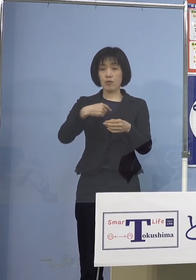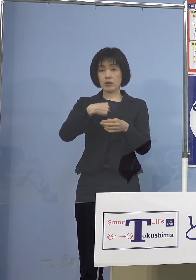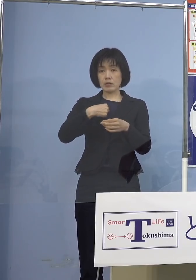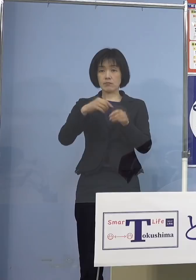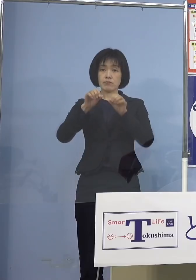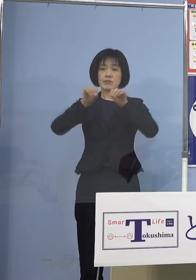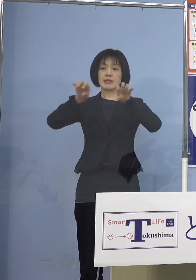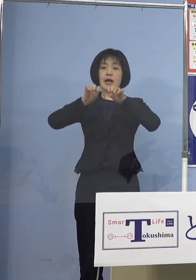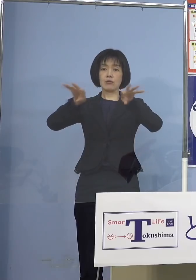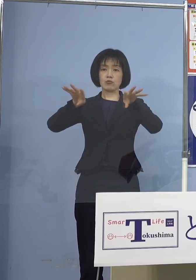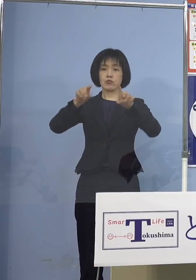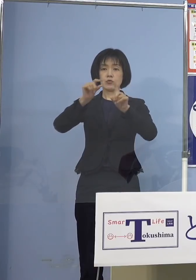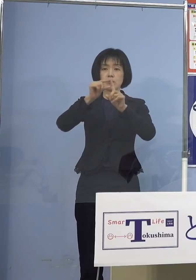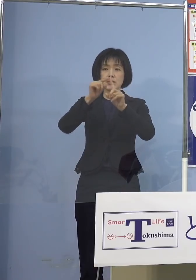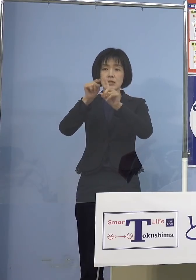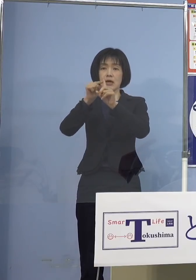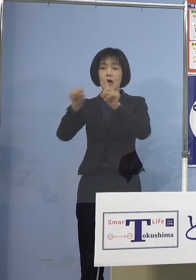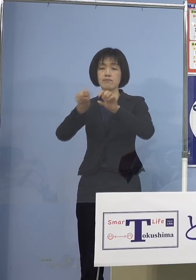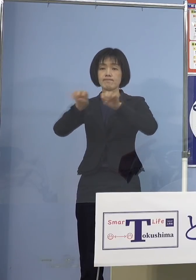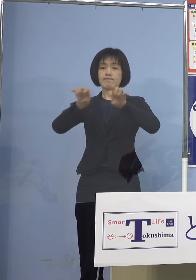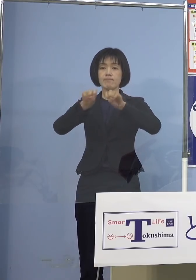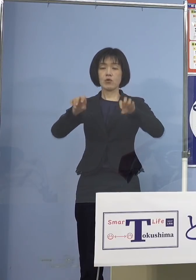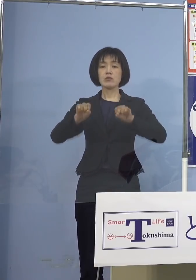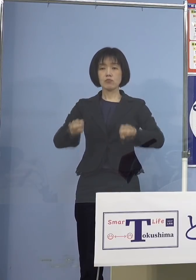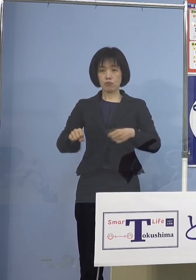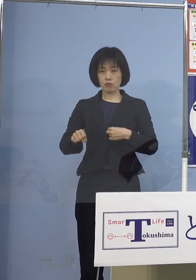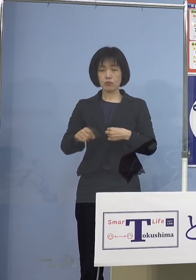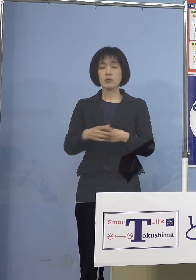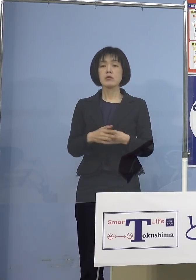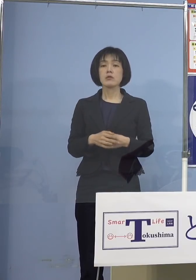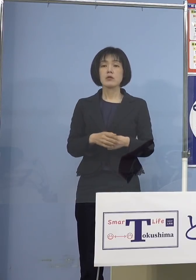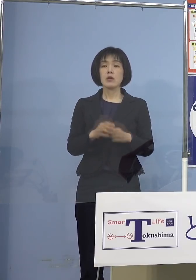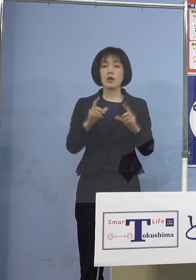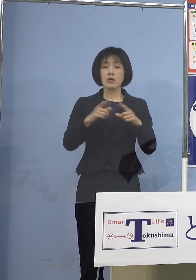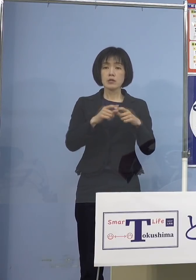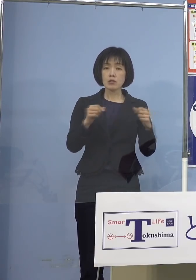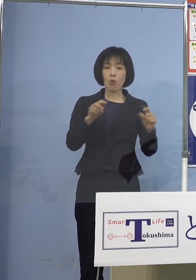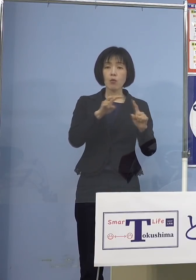という形になっていますね それと日本小児科学会の皆さん方からも